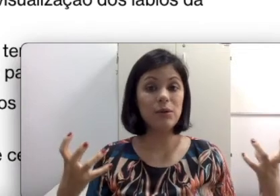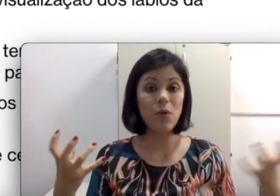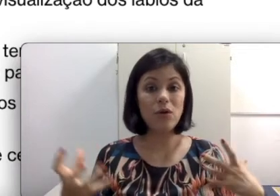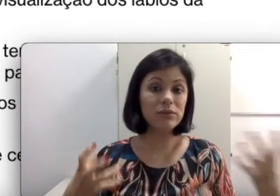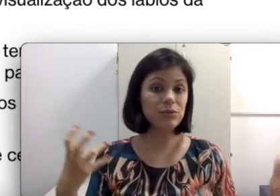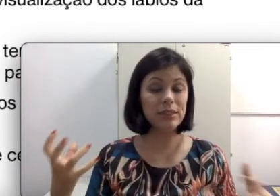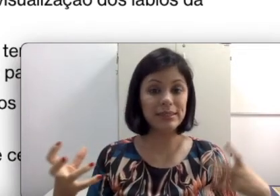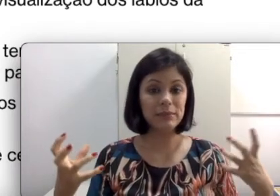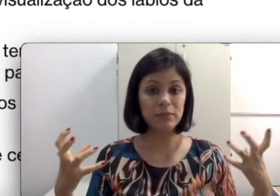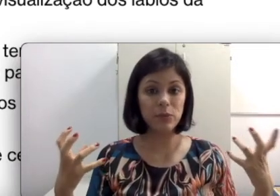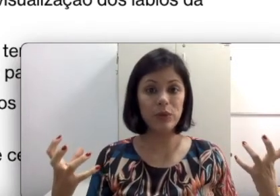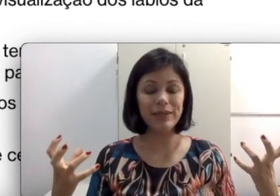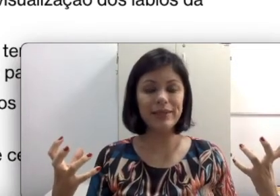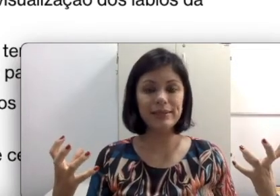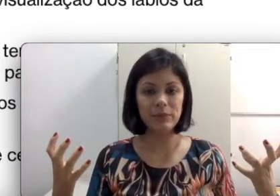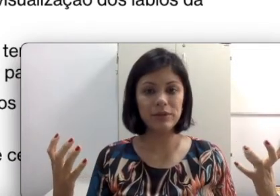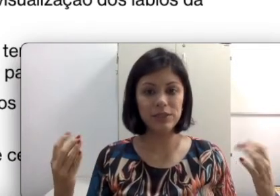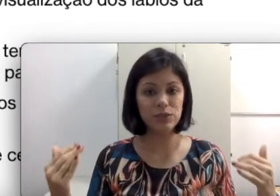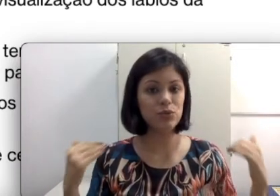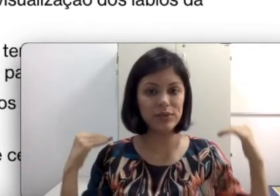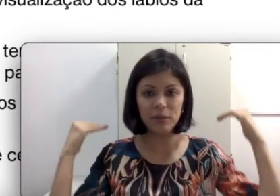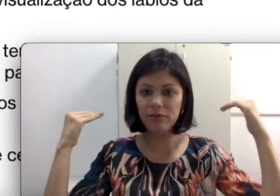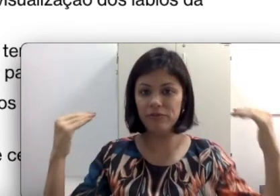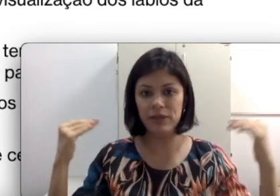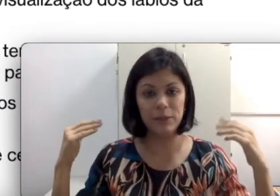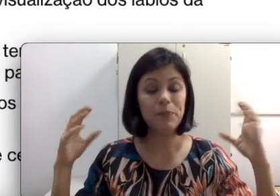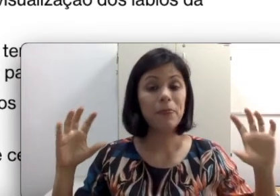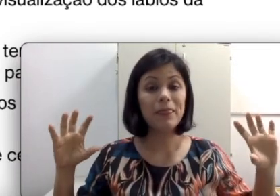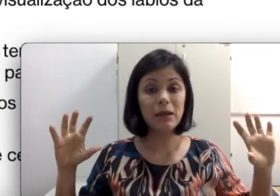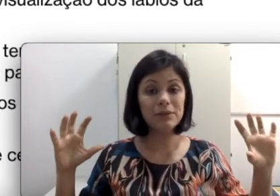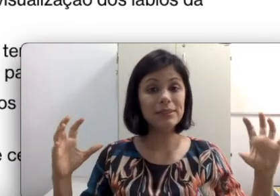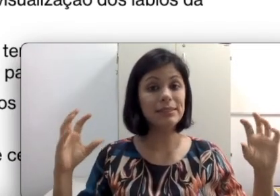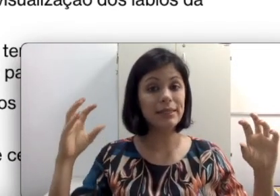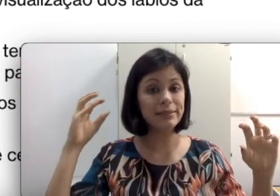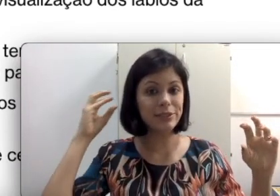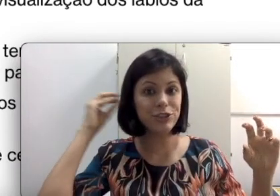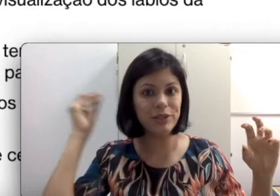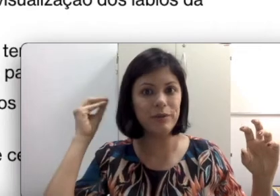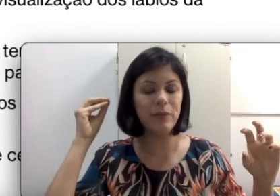Lembra que eu disse que tudo se amplifica. Então às vezes a criança tira o aparelho